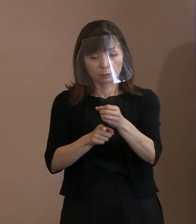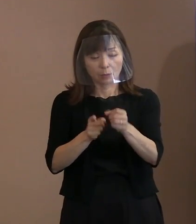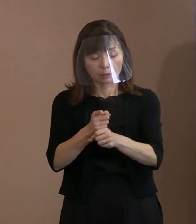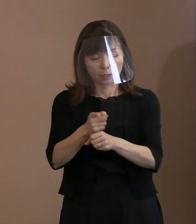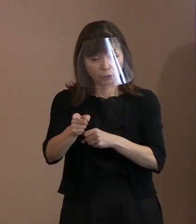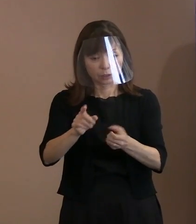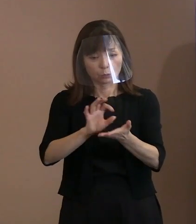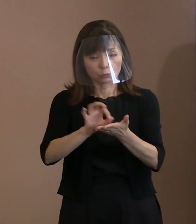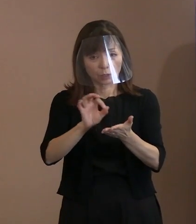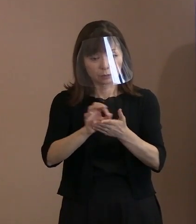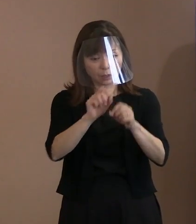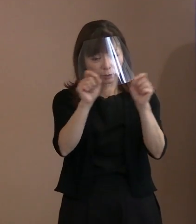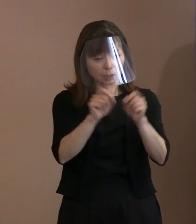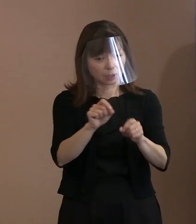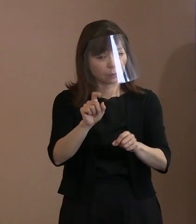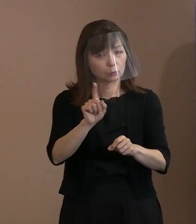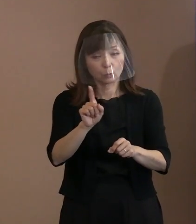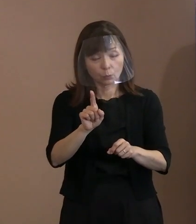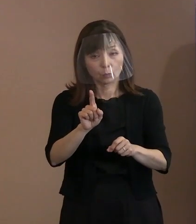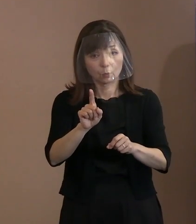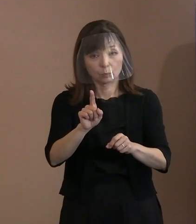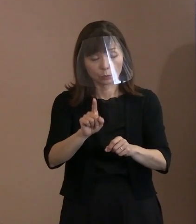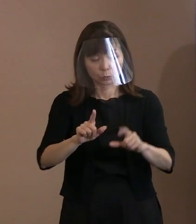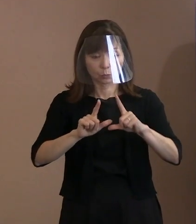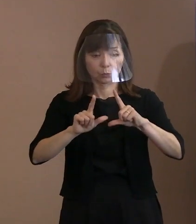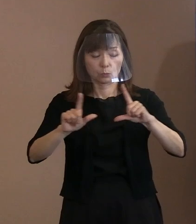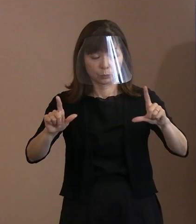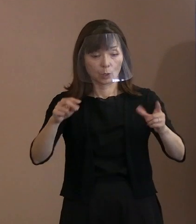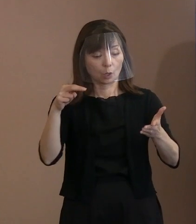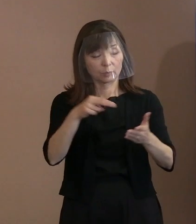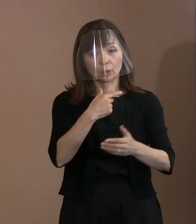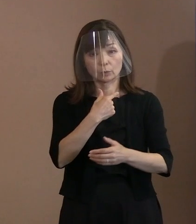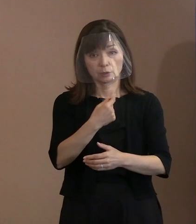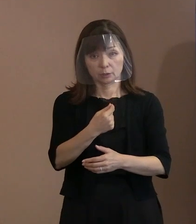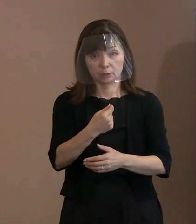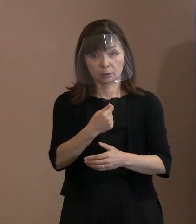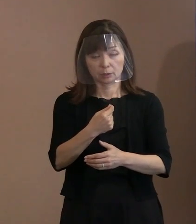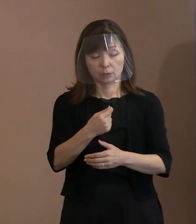とりわけ､来年のＧ7サミットに 出席する為政者には､